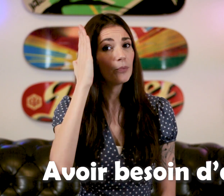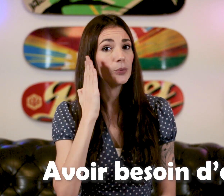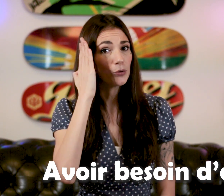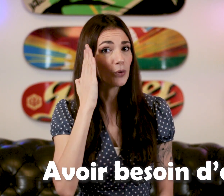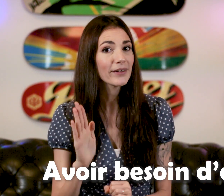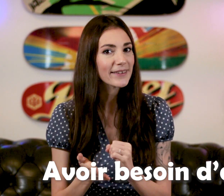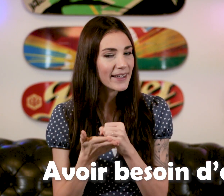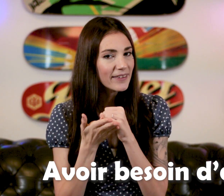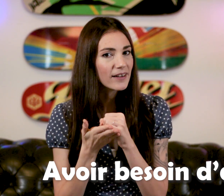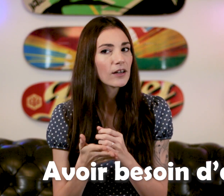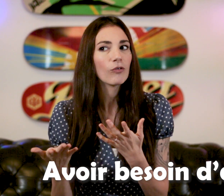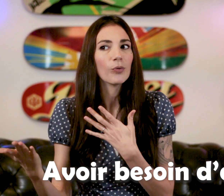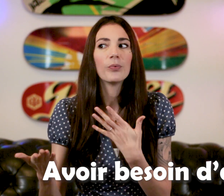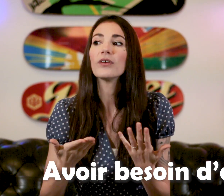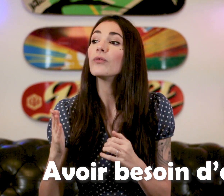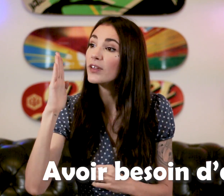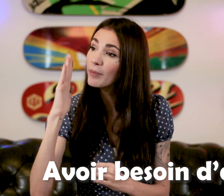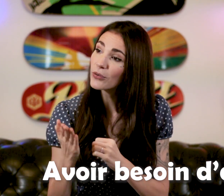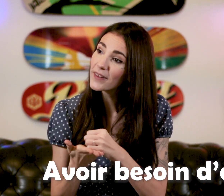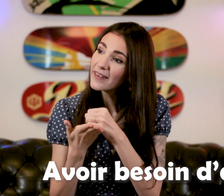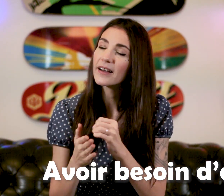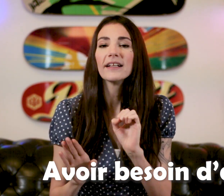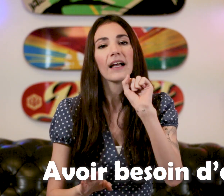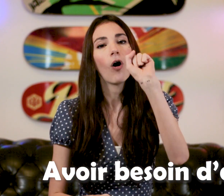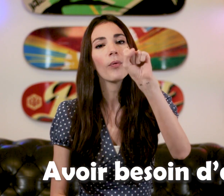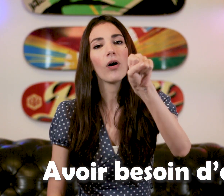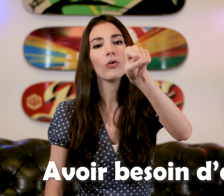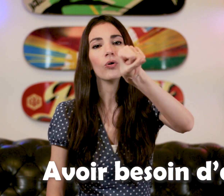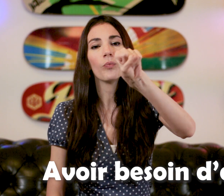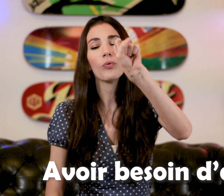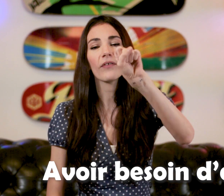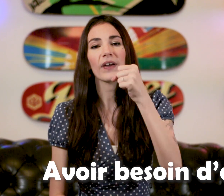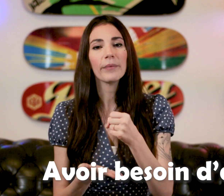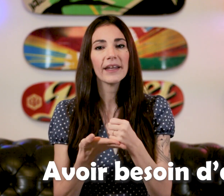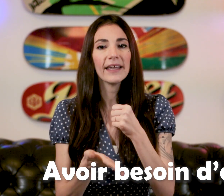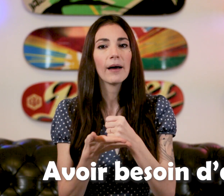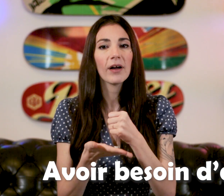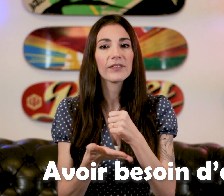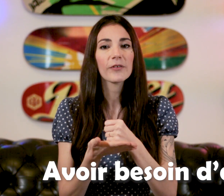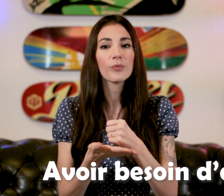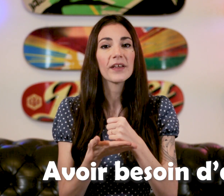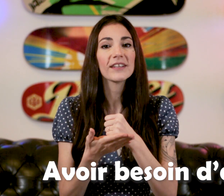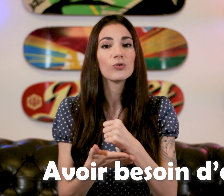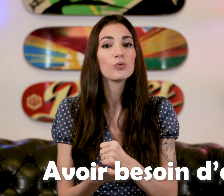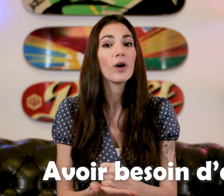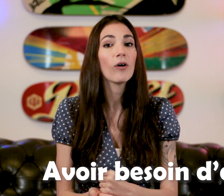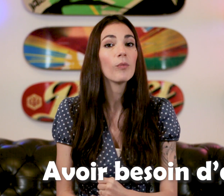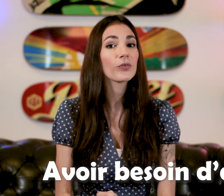"Besoin d'aide" Qu'on peut proposer, "Vous avez besoin d'aide?" On prend le poing fermé et la main vient se placer dessous, et on remonte